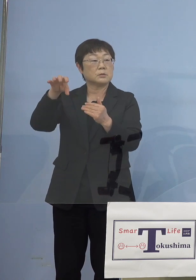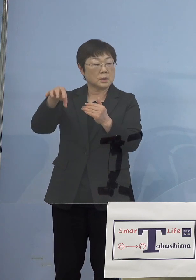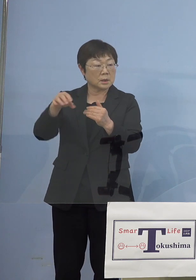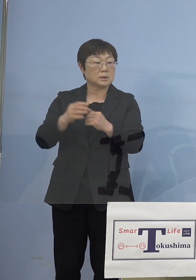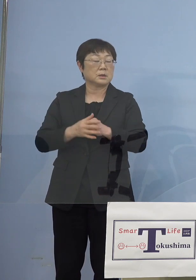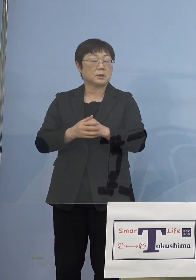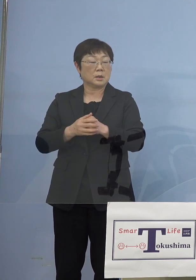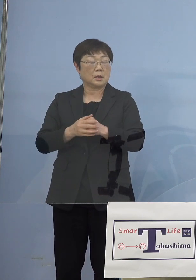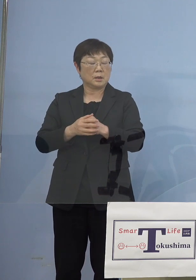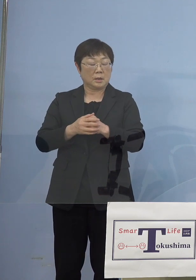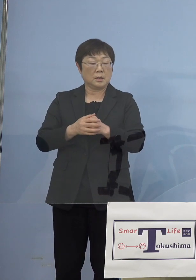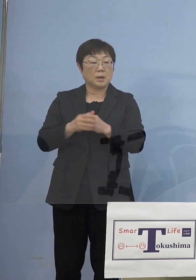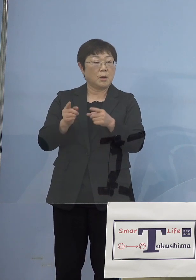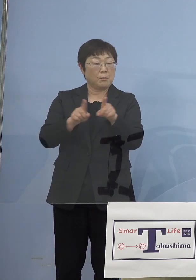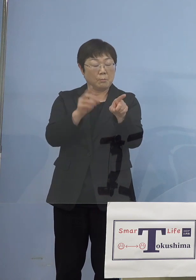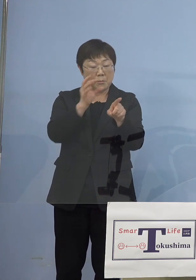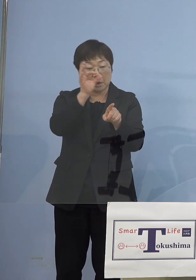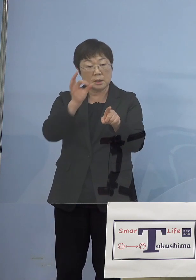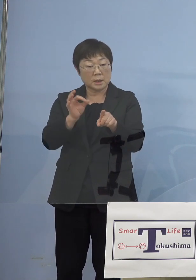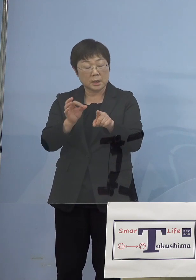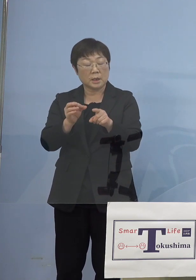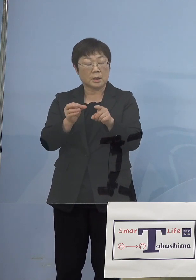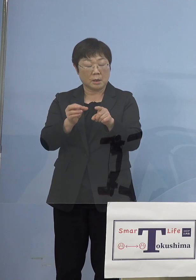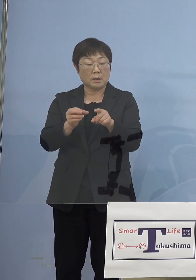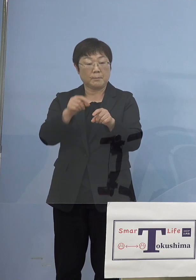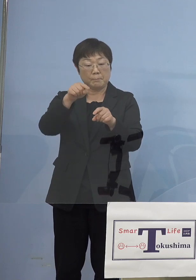モニタリングをもっともっと 面的に広げて行こうではないかと